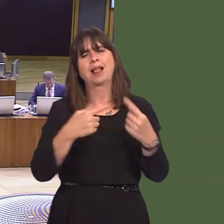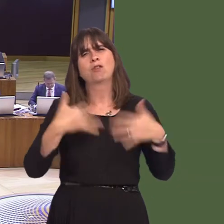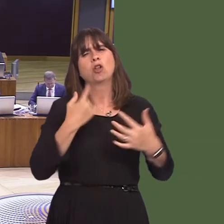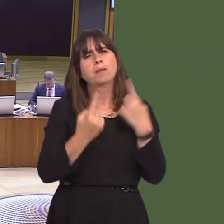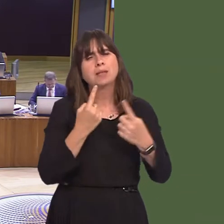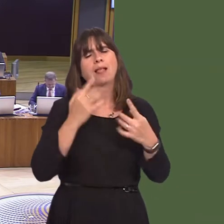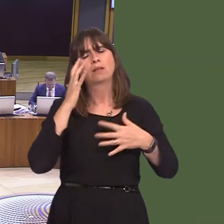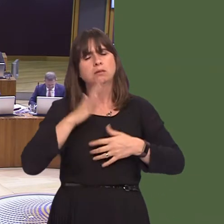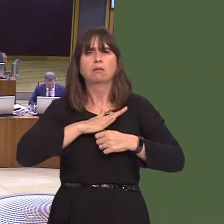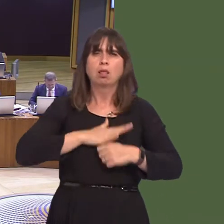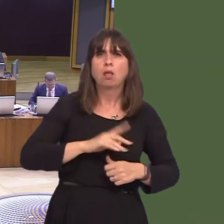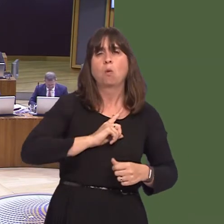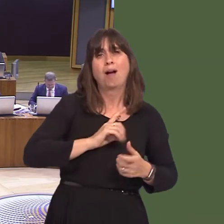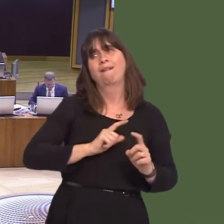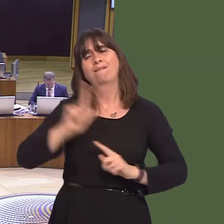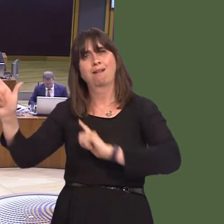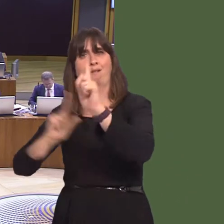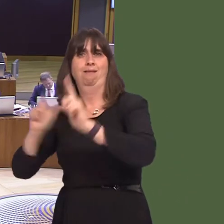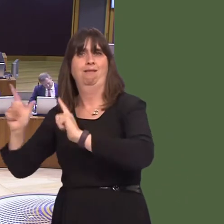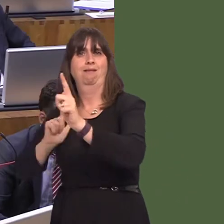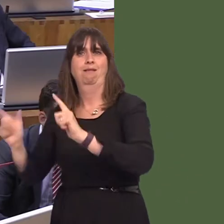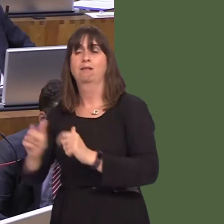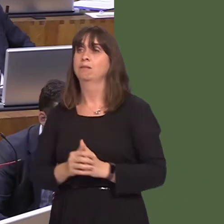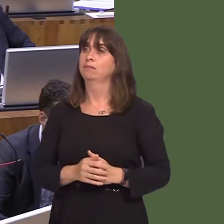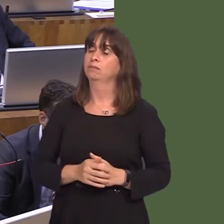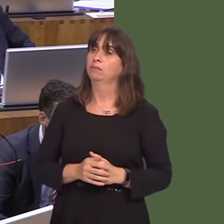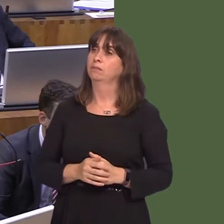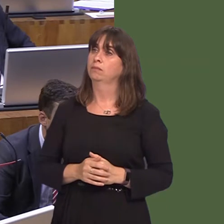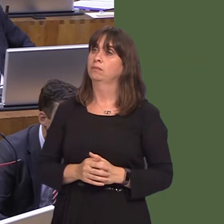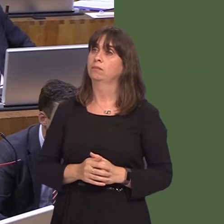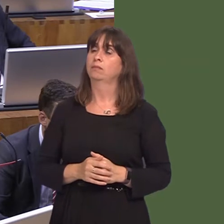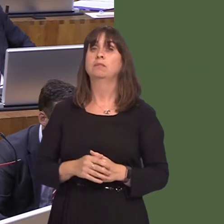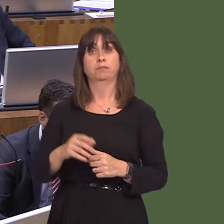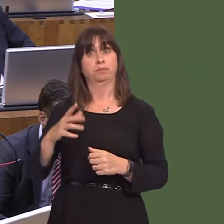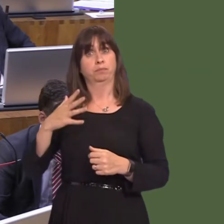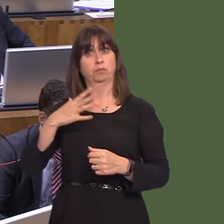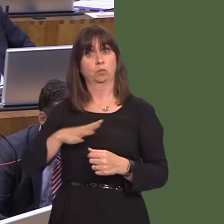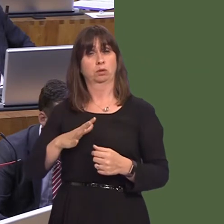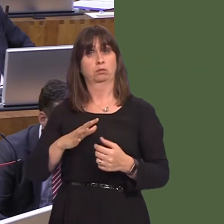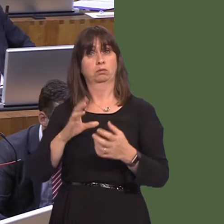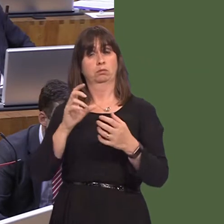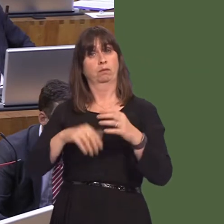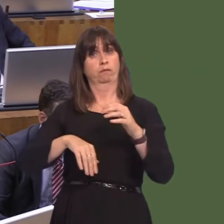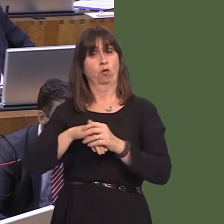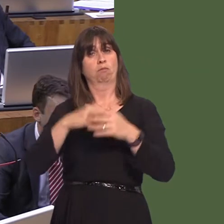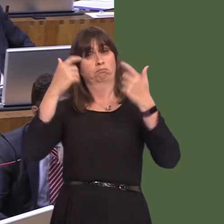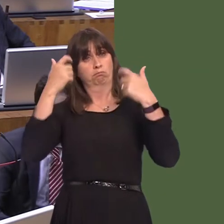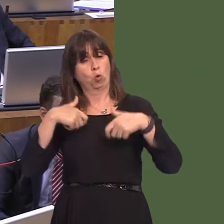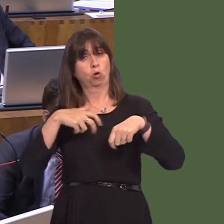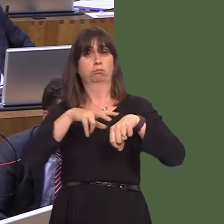to home in relation to rehabilitation? Carwyn Jones AM: We do think that prisons, along with the rest of the criminal justice system, should be considered for devolution.